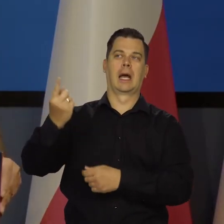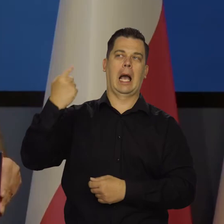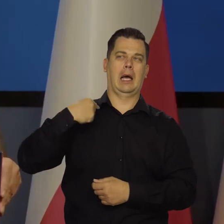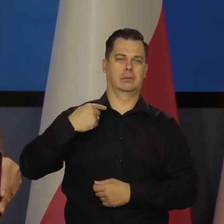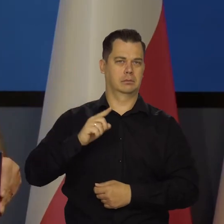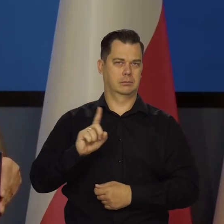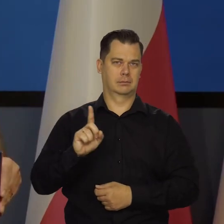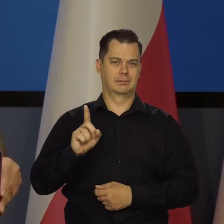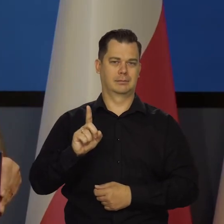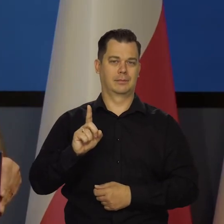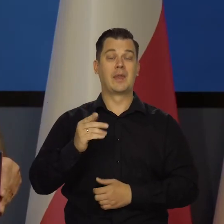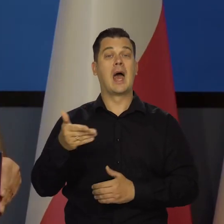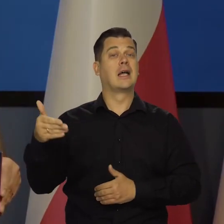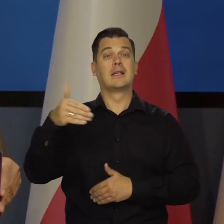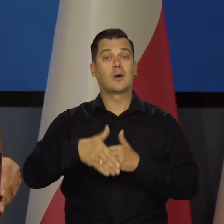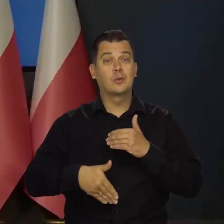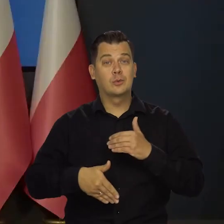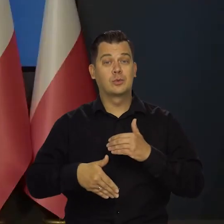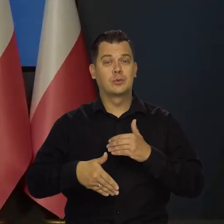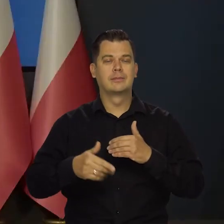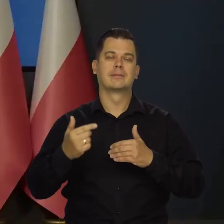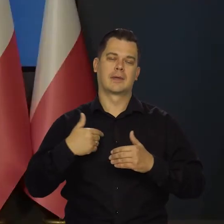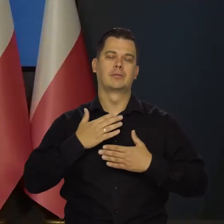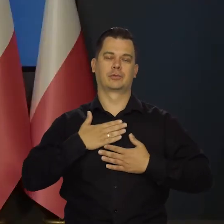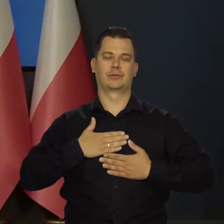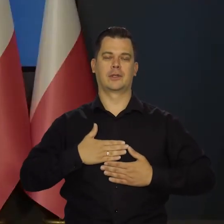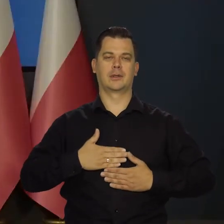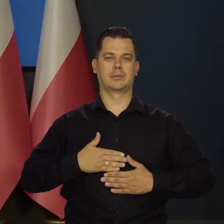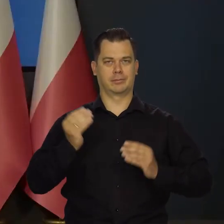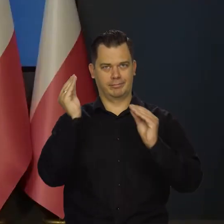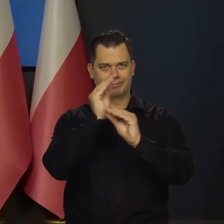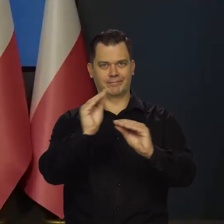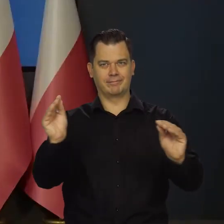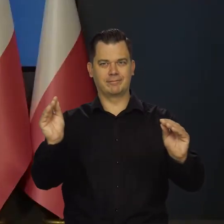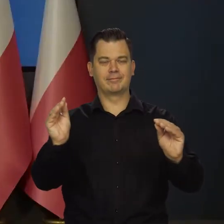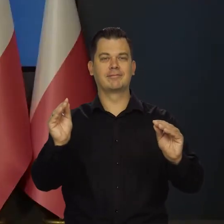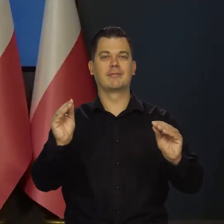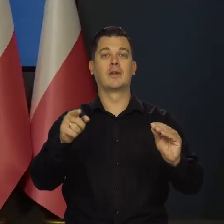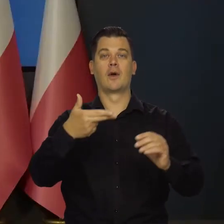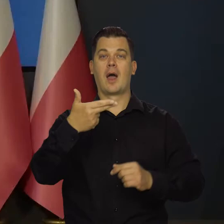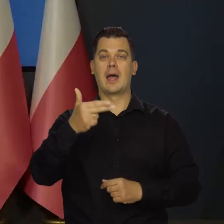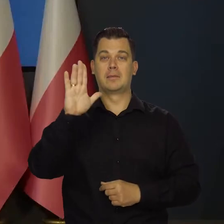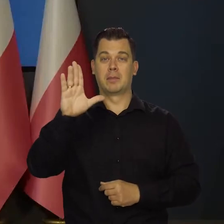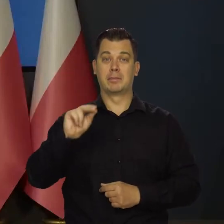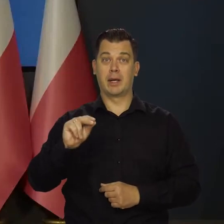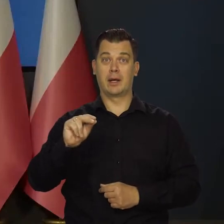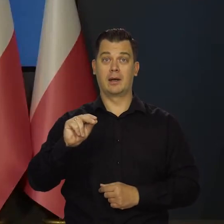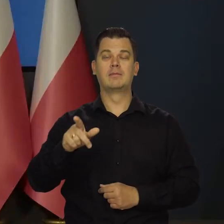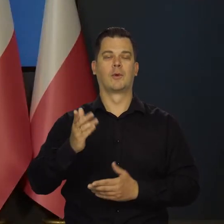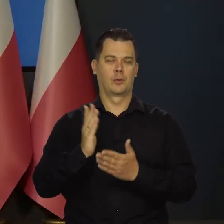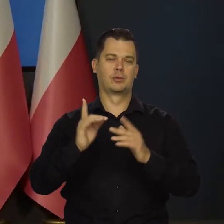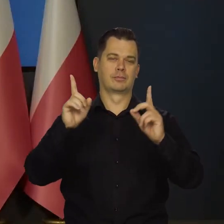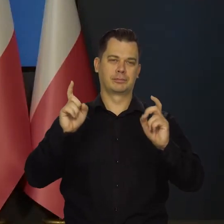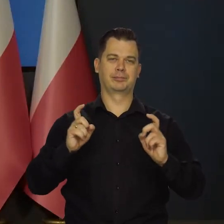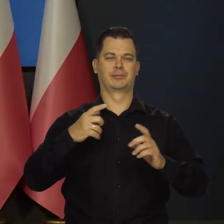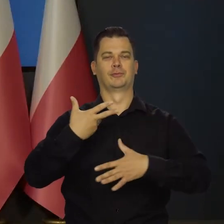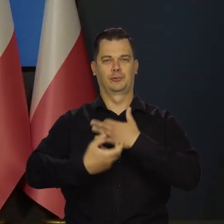Na koniec dzisiejszej konferencji mam przyjemność poinformować Państwa, że Narodowy Bank Polski uruchomił dzisiaj w tej chwili